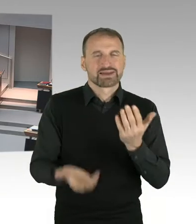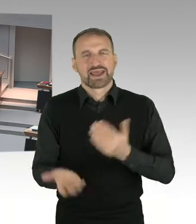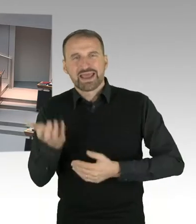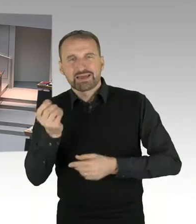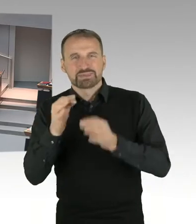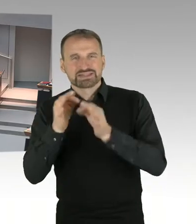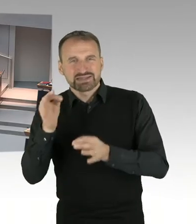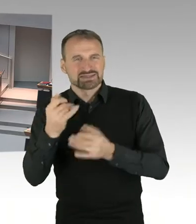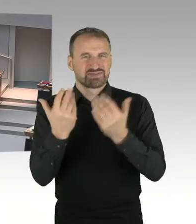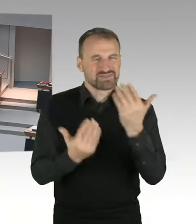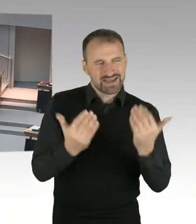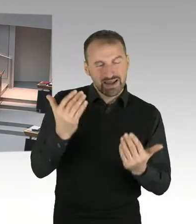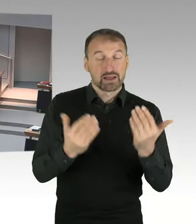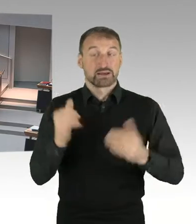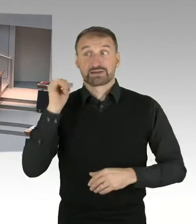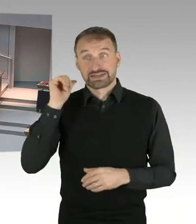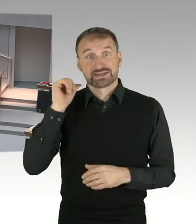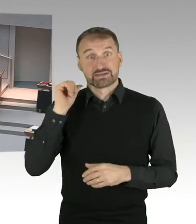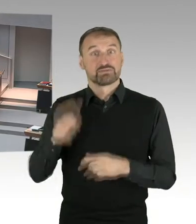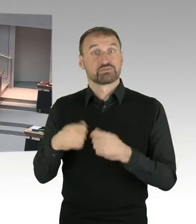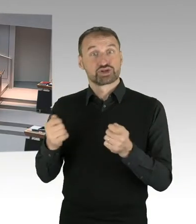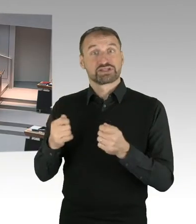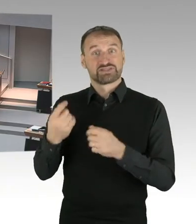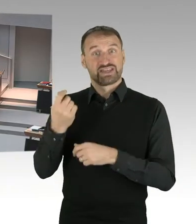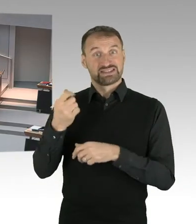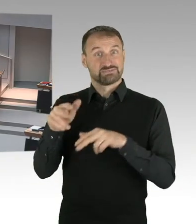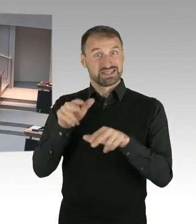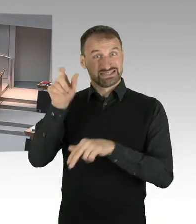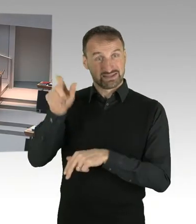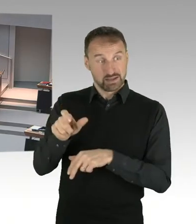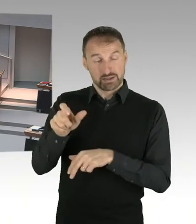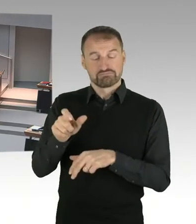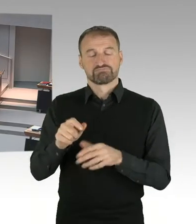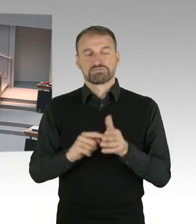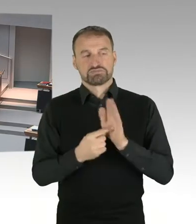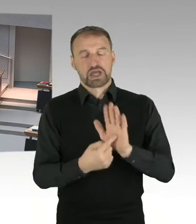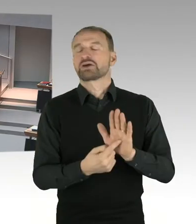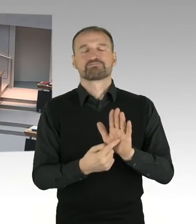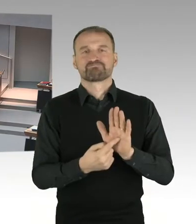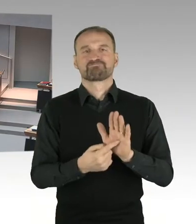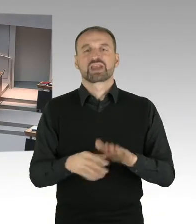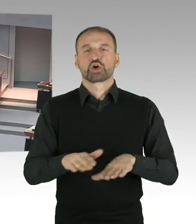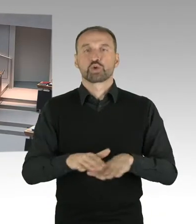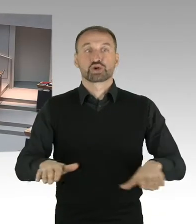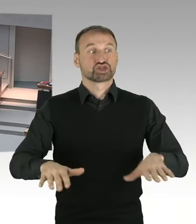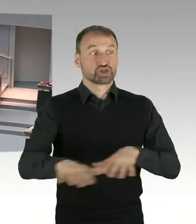gegenüber 1935, oder gegenüber 1964 und das ist auch zu erwarten. Eine wesentliche erste Korrekturstufe